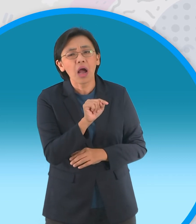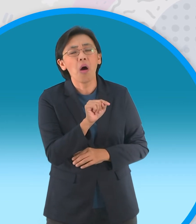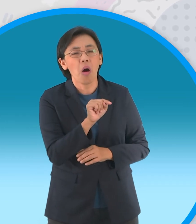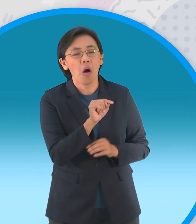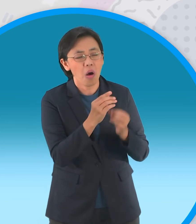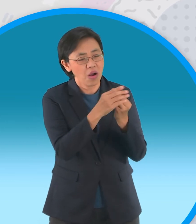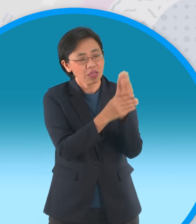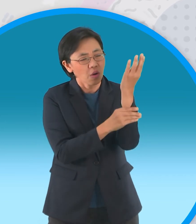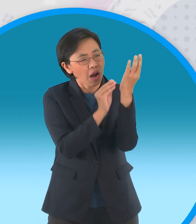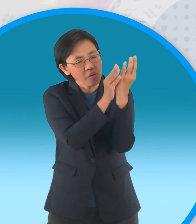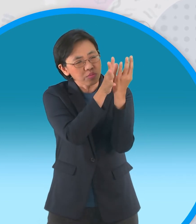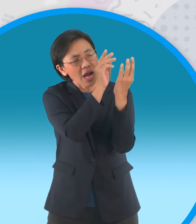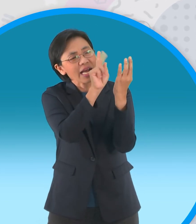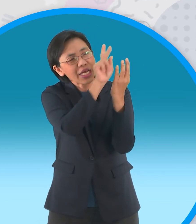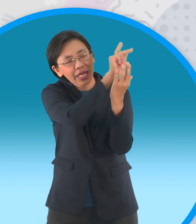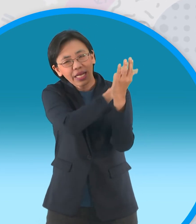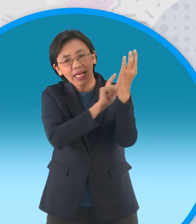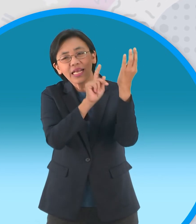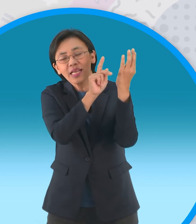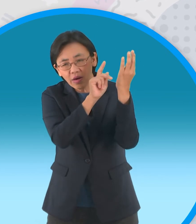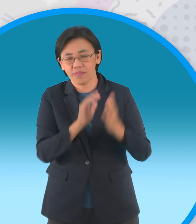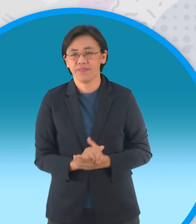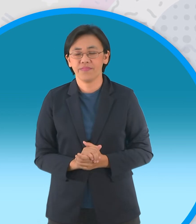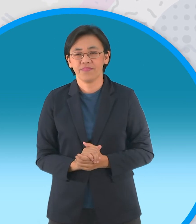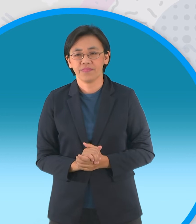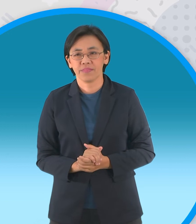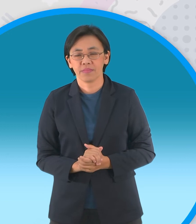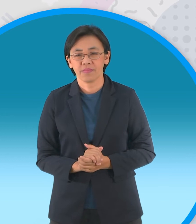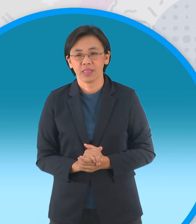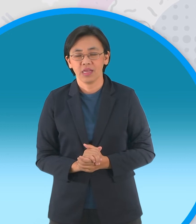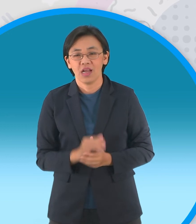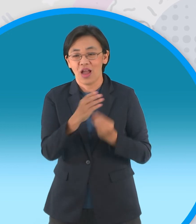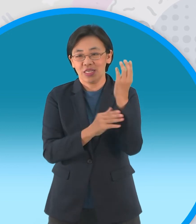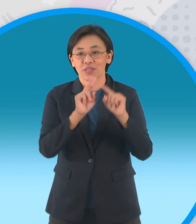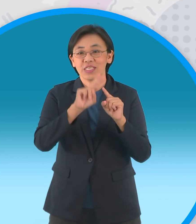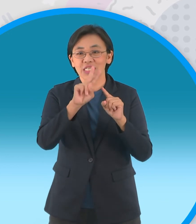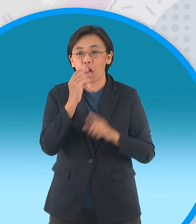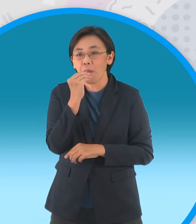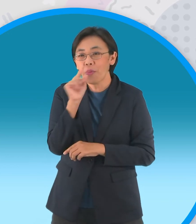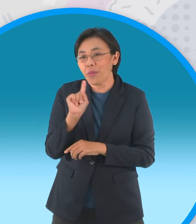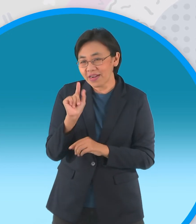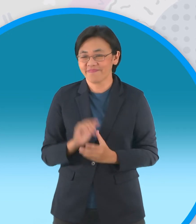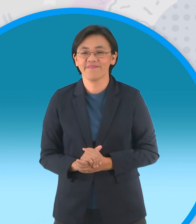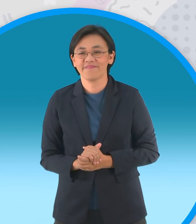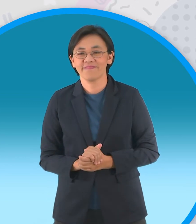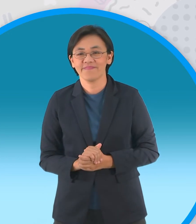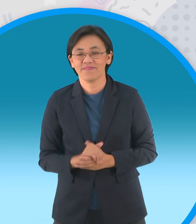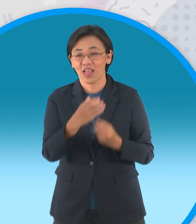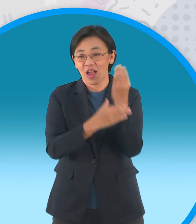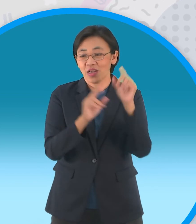ขณะที่อีกต้นยังมีใบที่เขียวชอุ่ม แล้วเจ้าอินทผลัมต้นที่สองจึงพูดขึ้นว่า